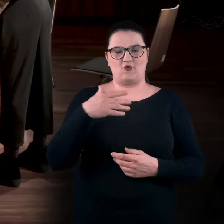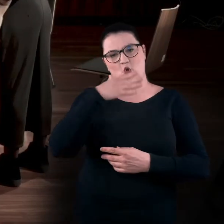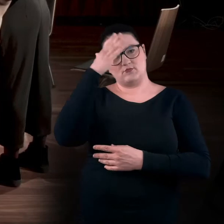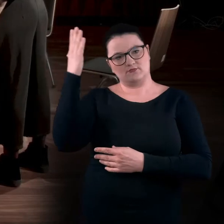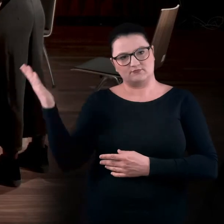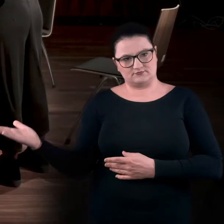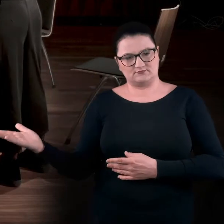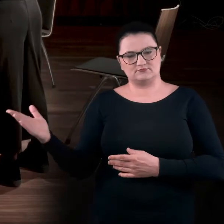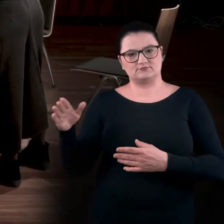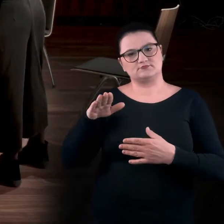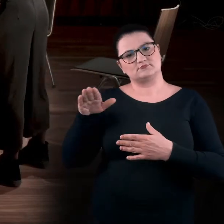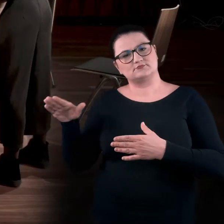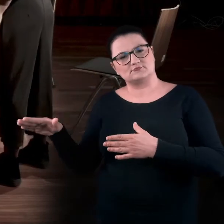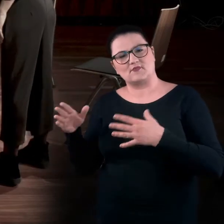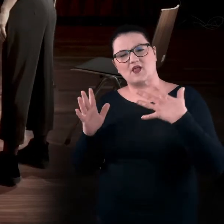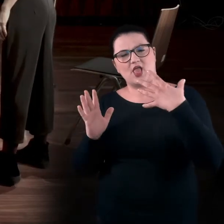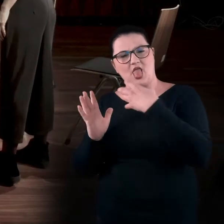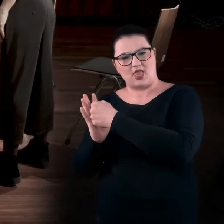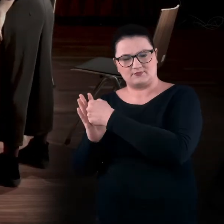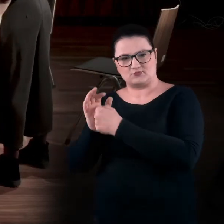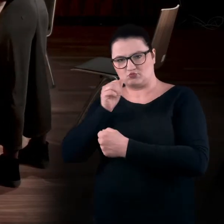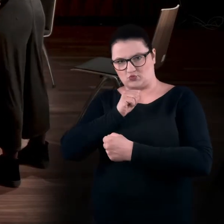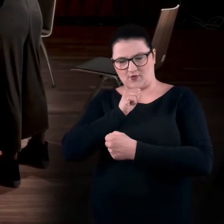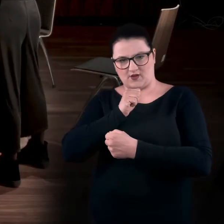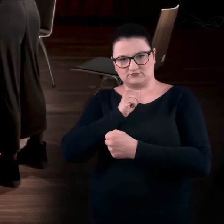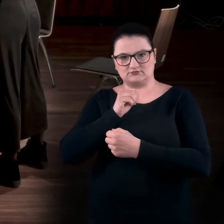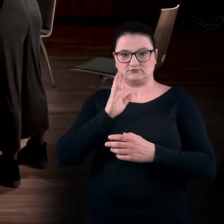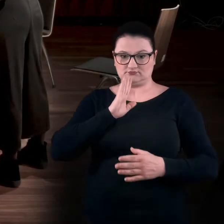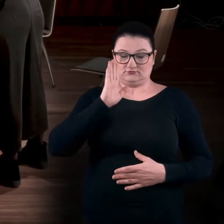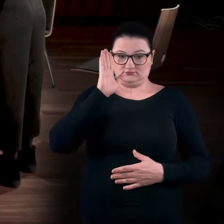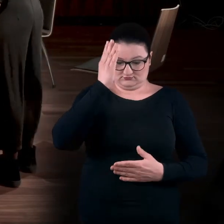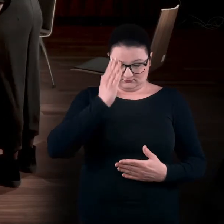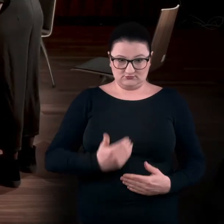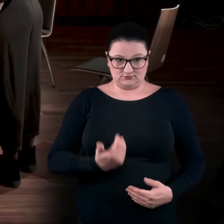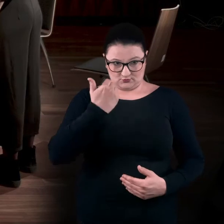i spróbujcie po prostu się przechylić, ale żeby pozostać wciąż stabilnym, w prawą stronę.